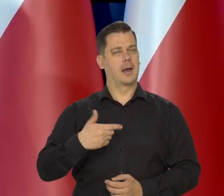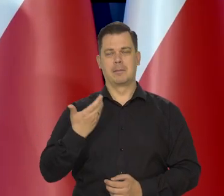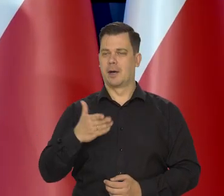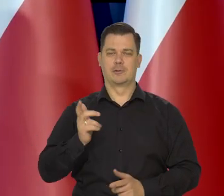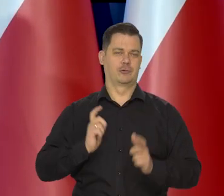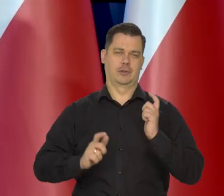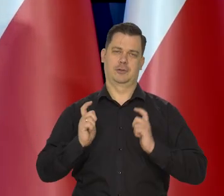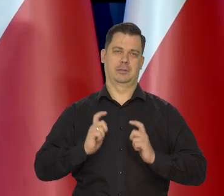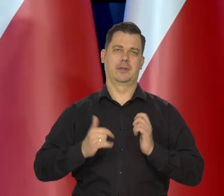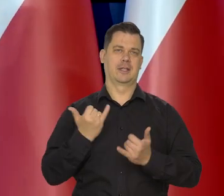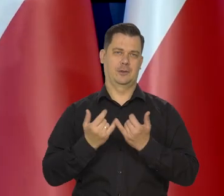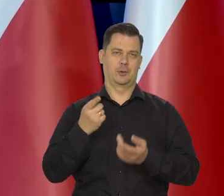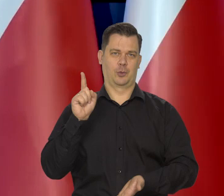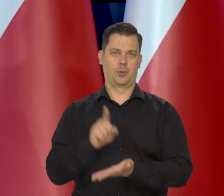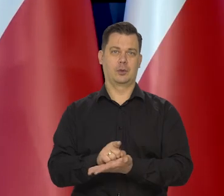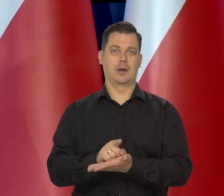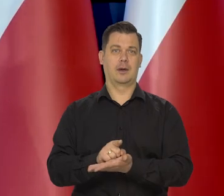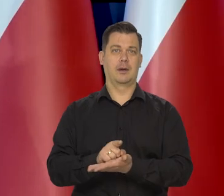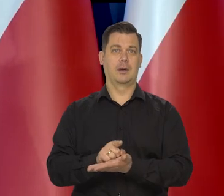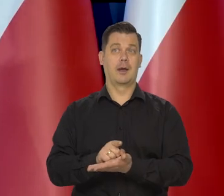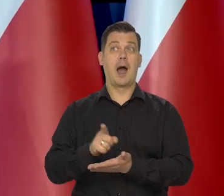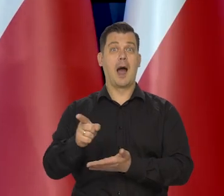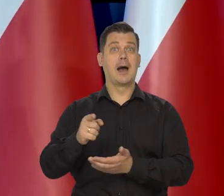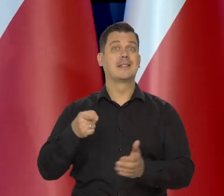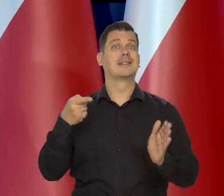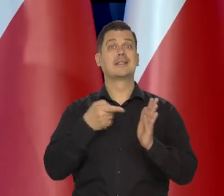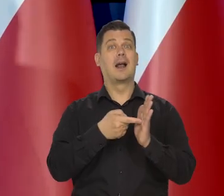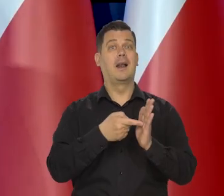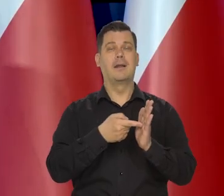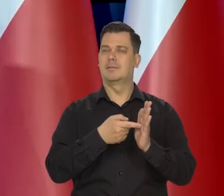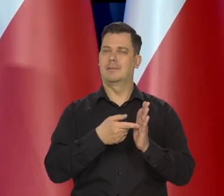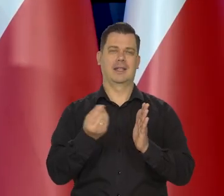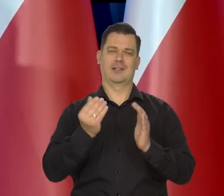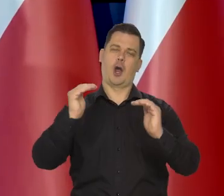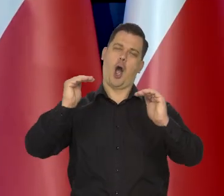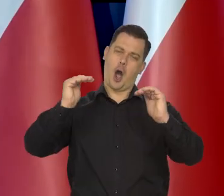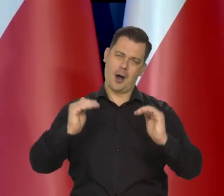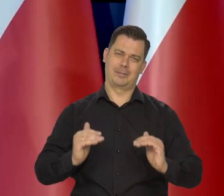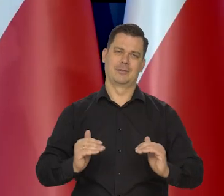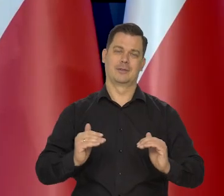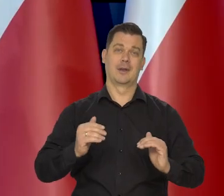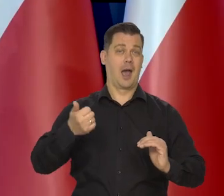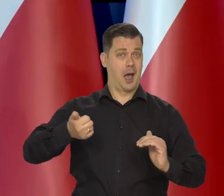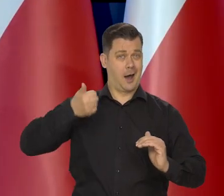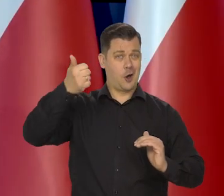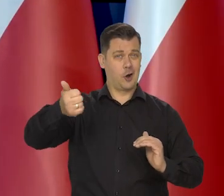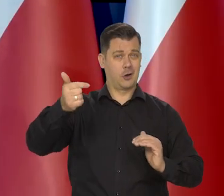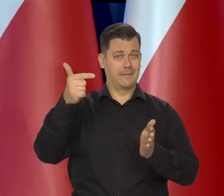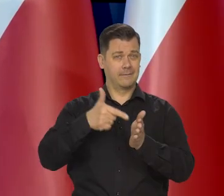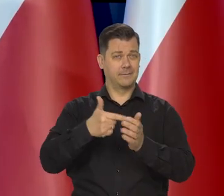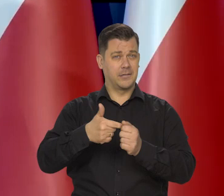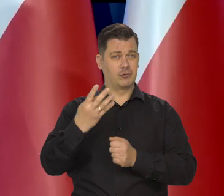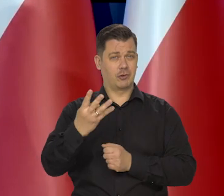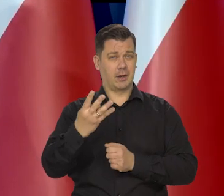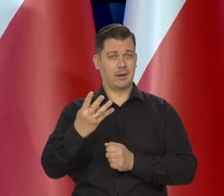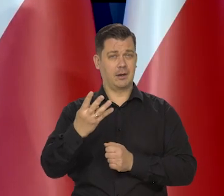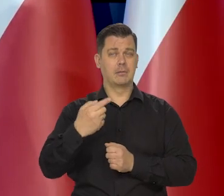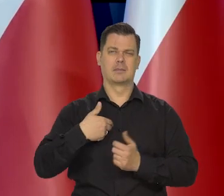Bardzo byśmy się z tego cieszyli, chociaż to nie jest nasz ostateczny cel. I w kolejnym roku i w następnych zawsze dążymy,